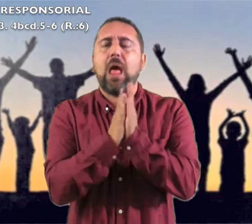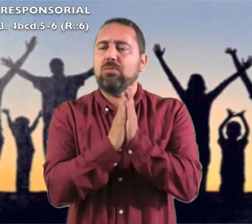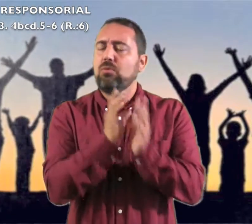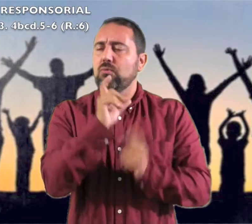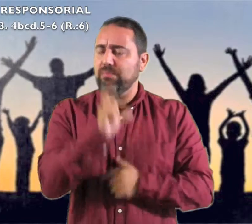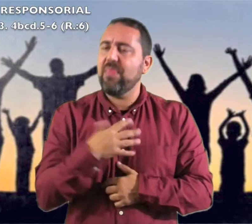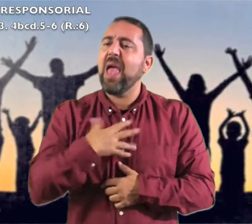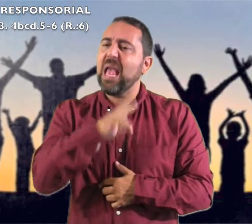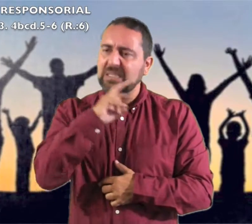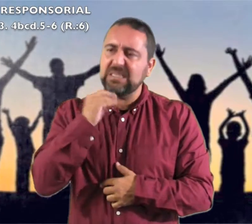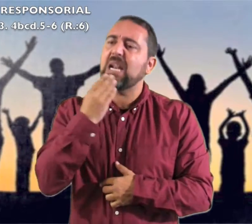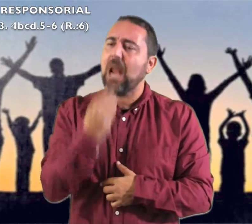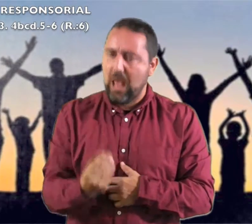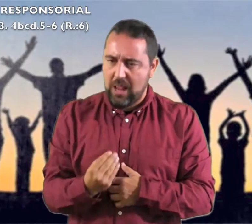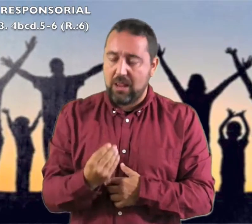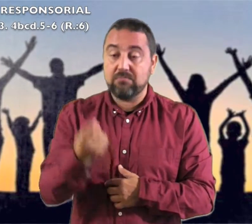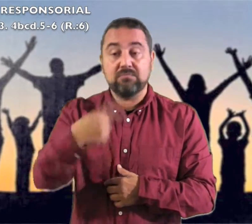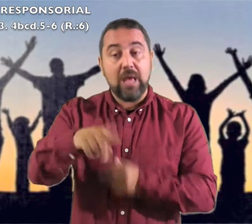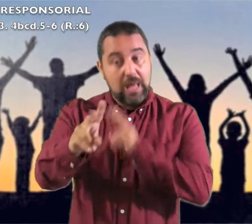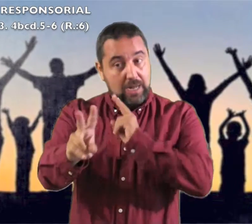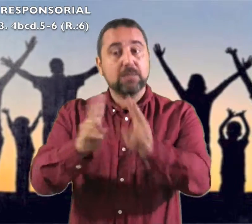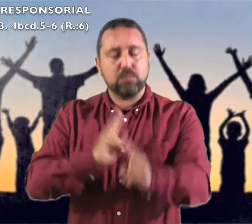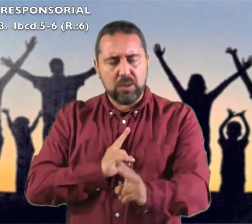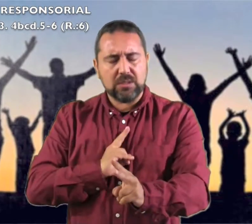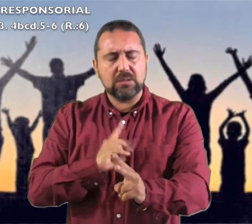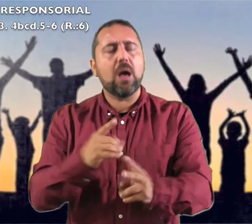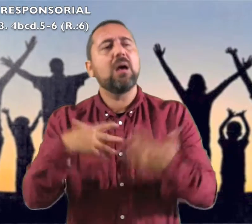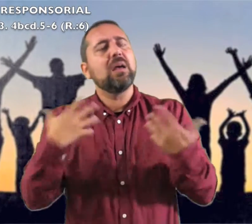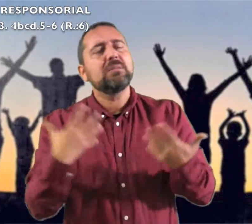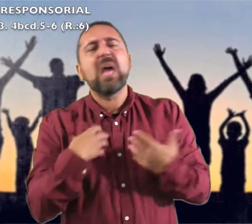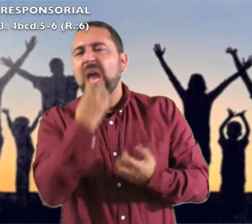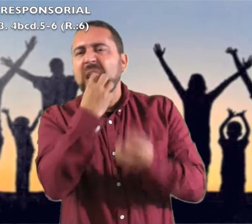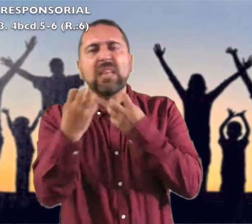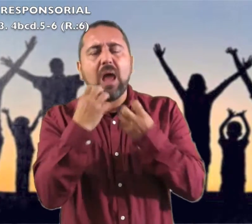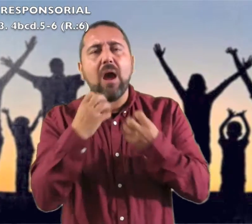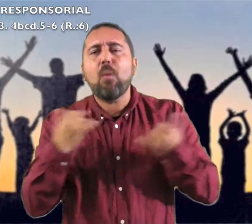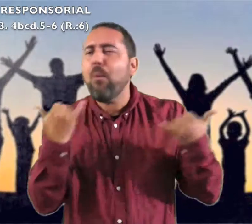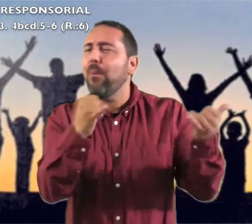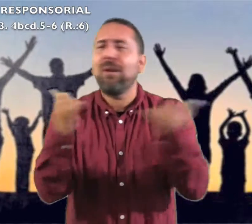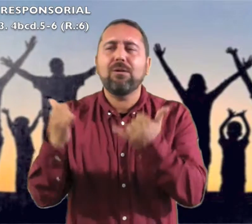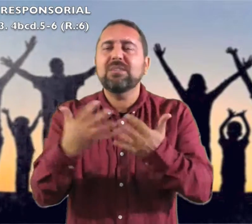el Santo de Israel." Respondemos: "Gritad jubilosos